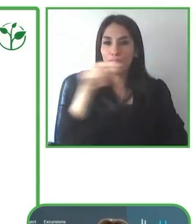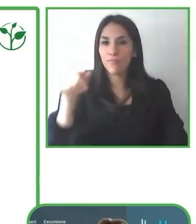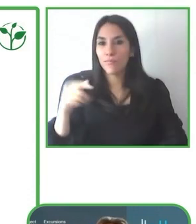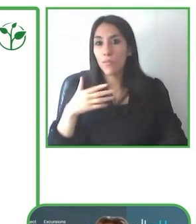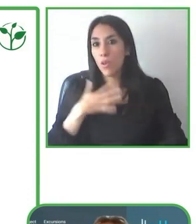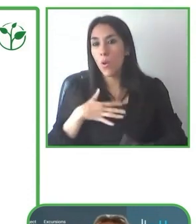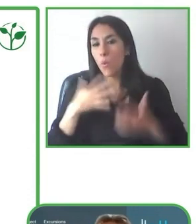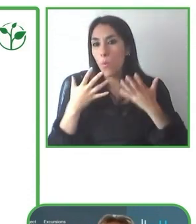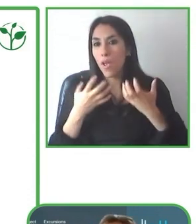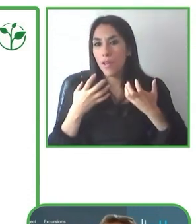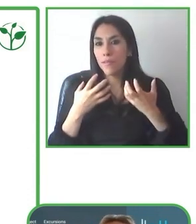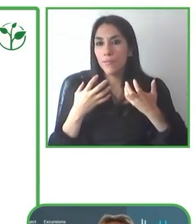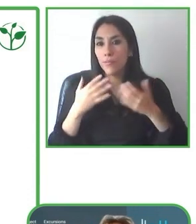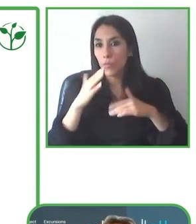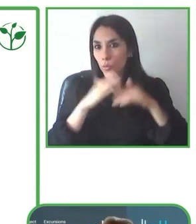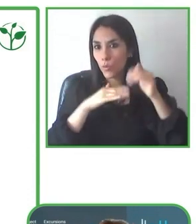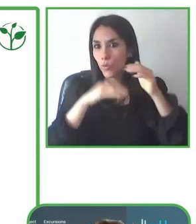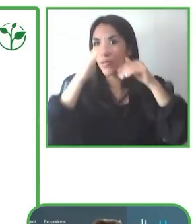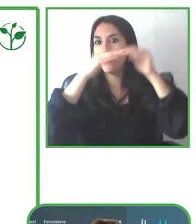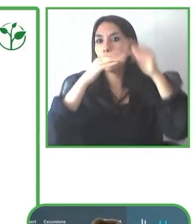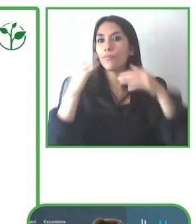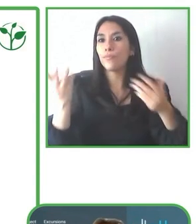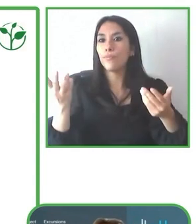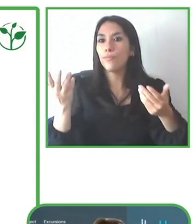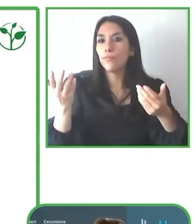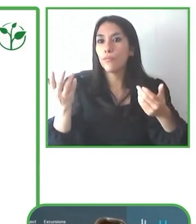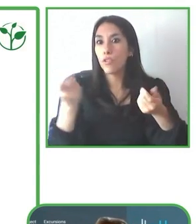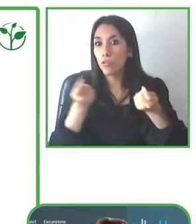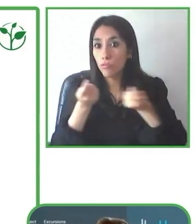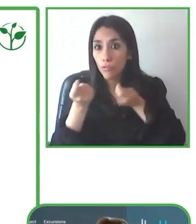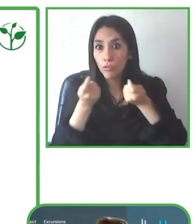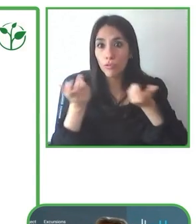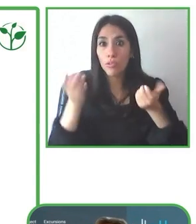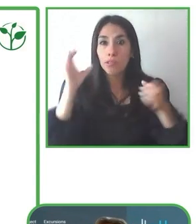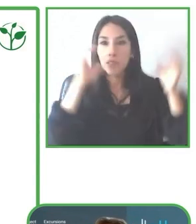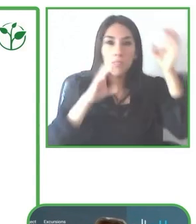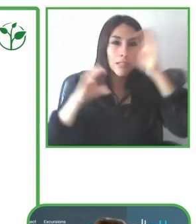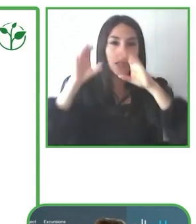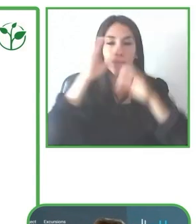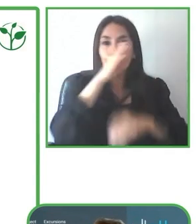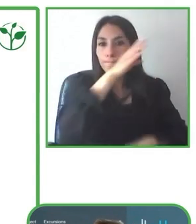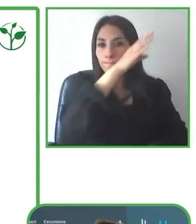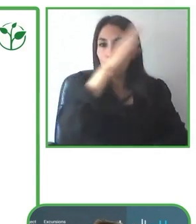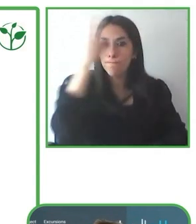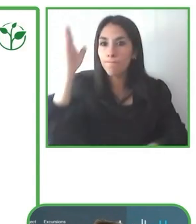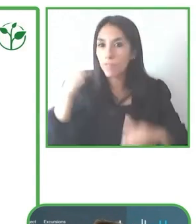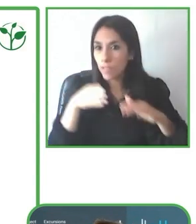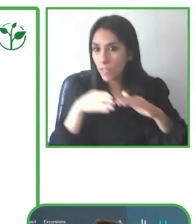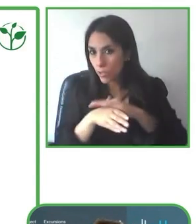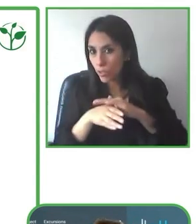Tenemos operación directa en el Ecuador y hacemos operaciones en Perú y Argentina a través de socios estratégicos.